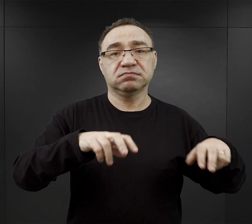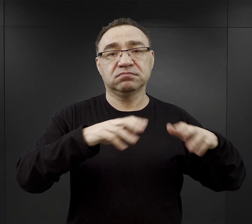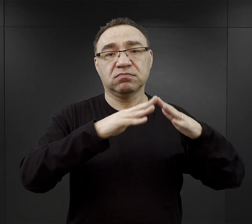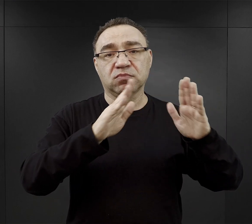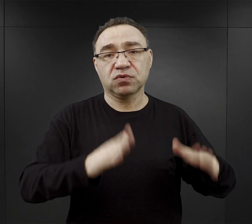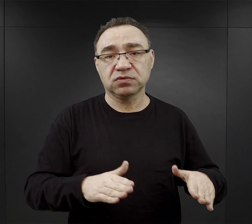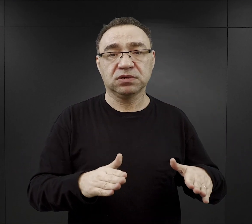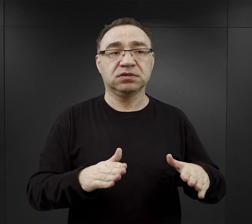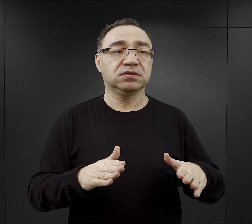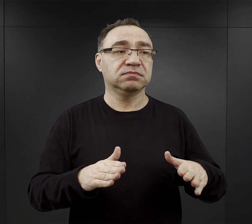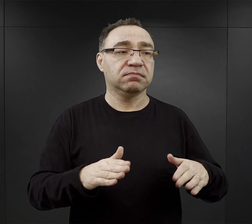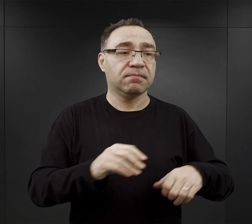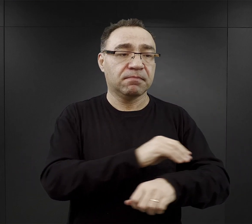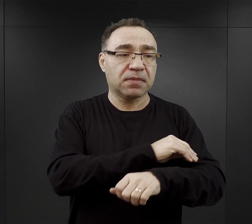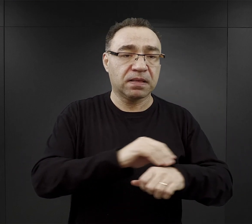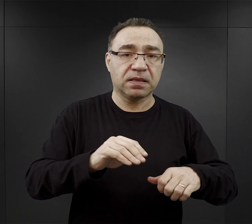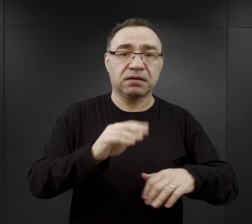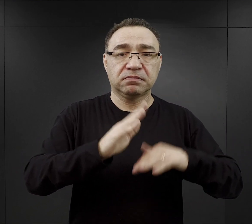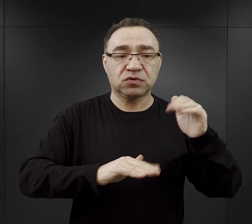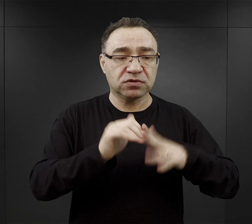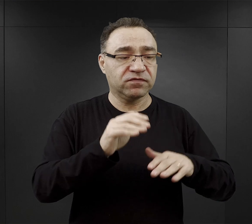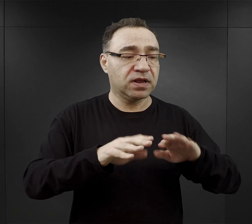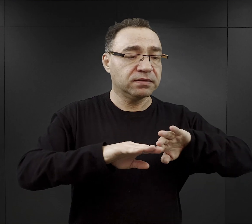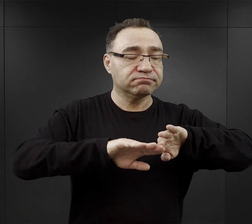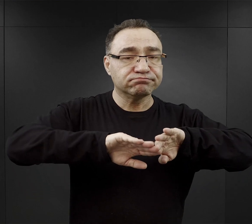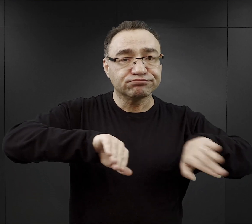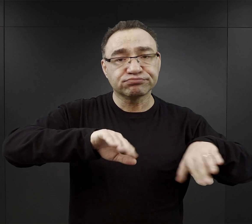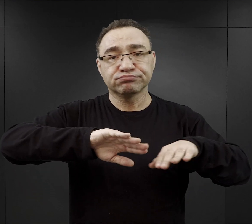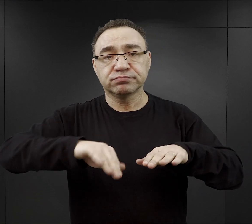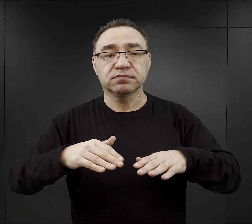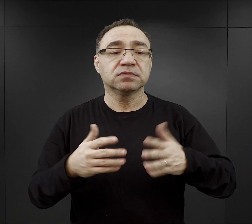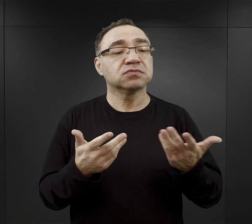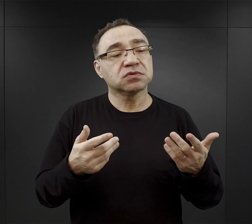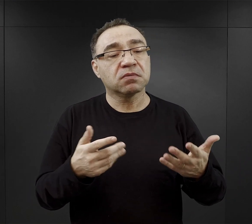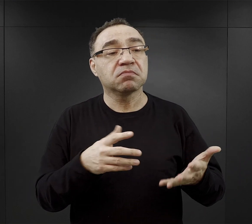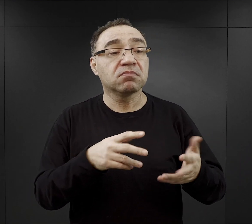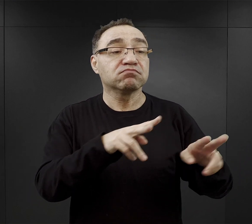segregowali materiał budowlany. Te rzeczy, które jeszcze nadawały się do powtórnego użytku